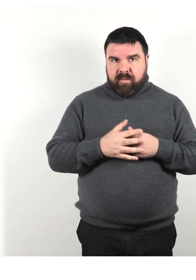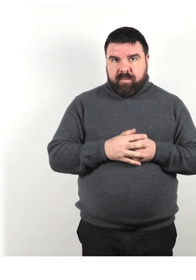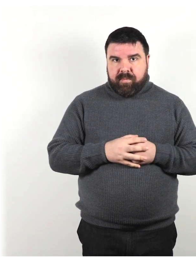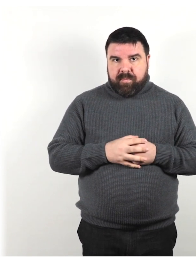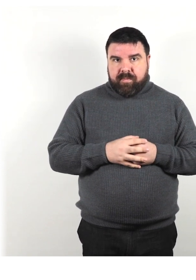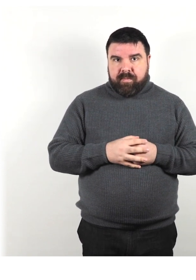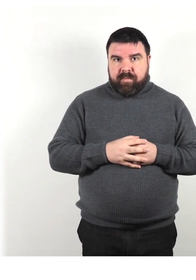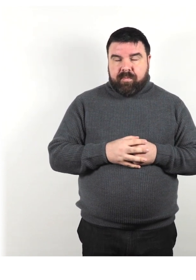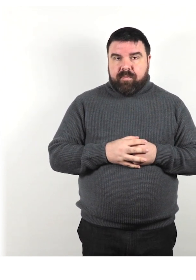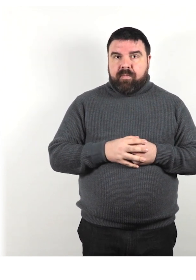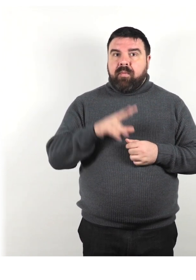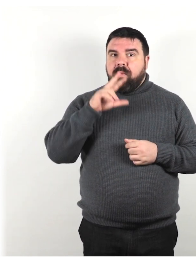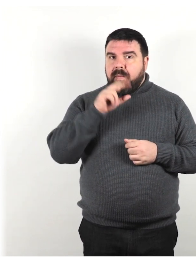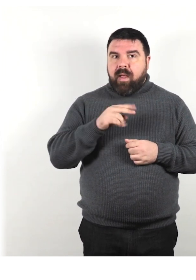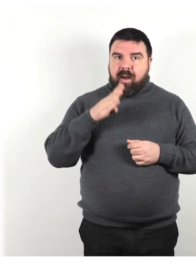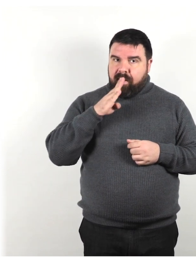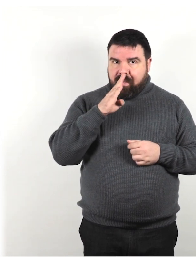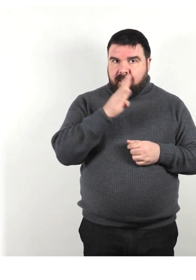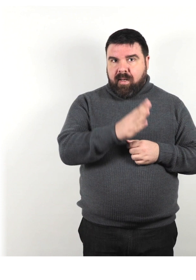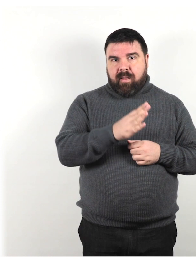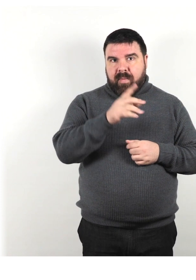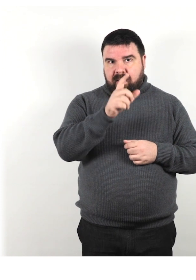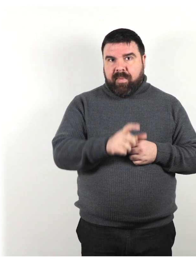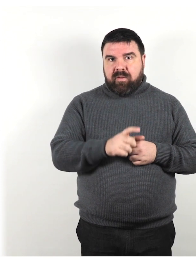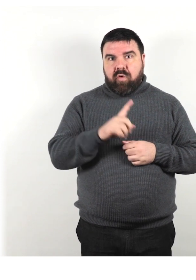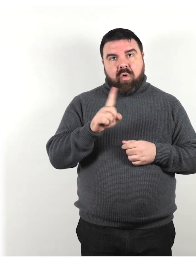Parla direttamente con la persona e non con l'assistente.